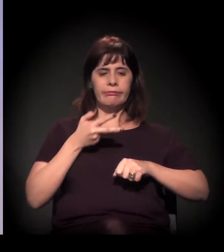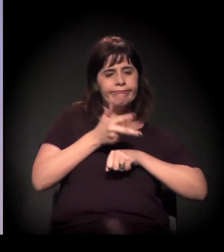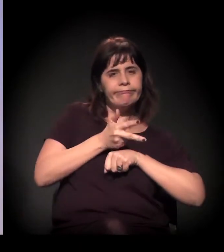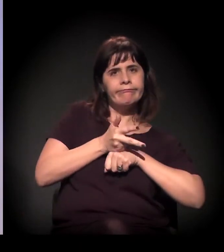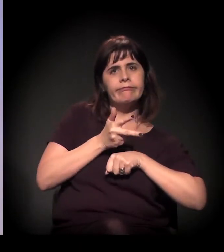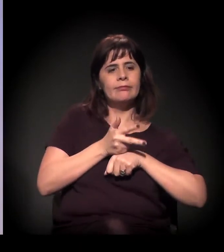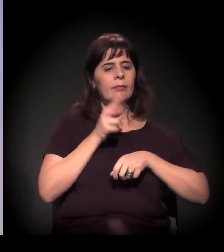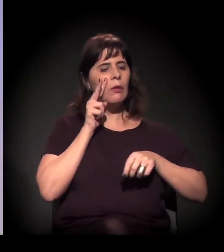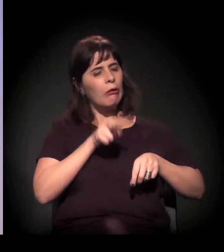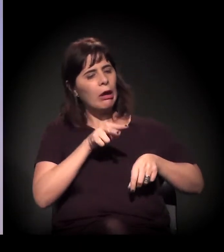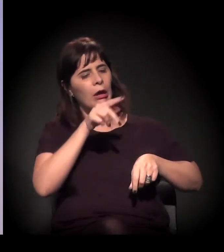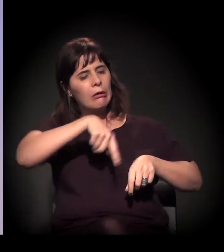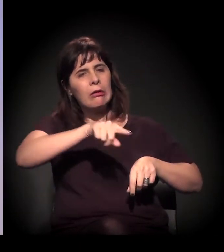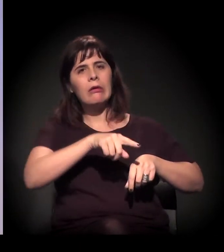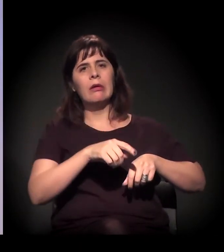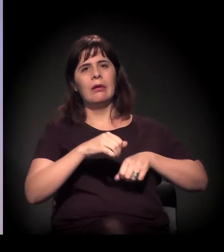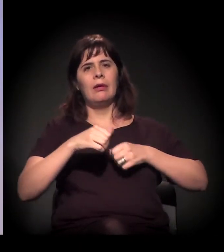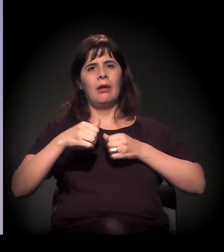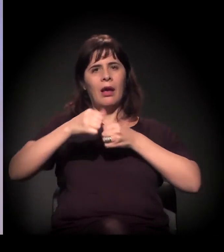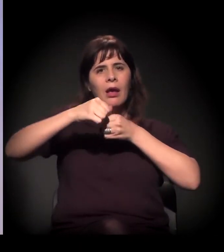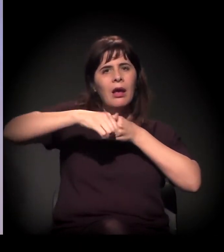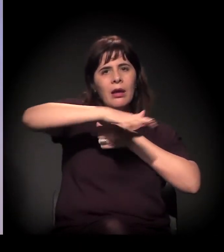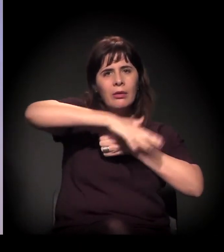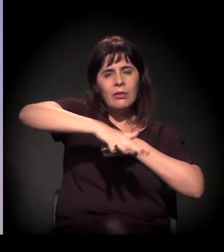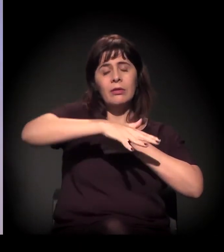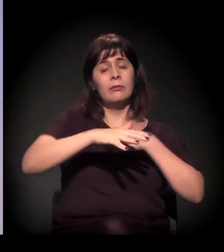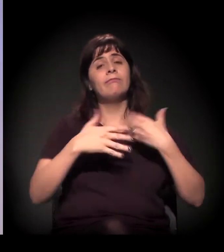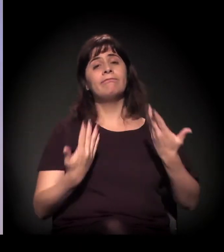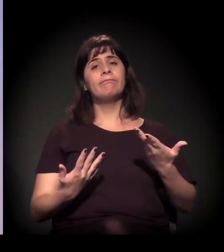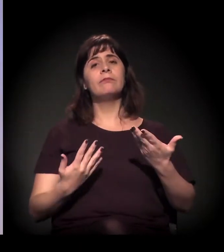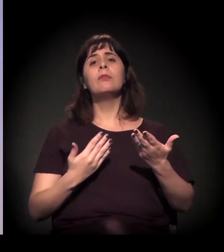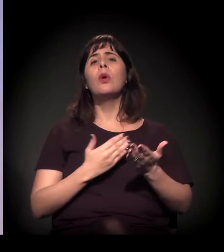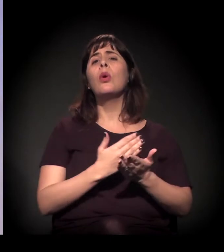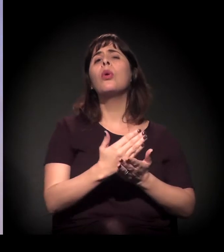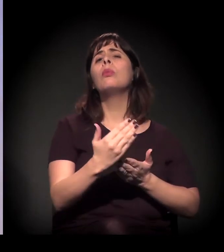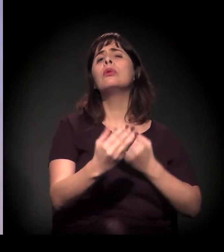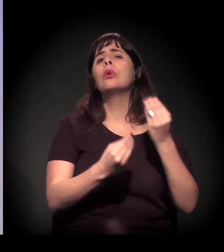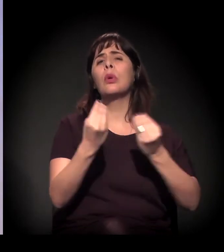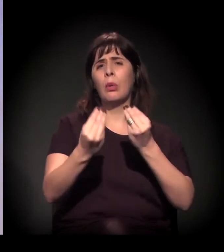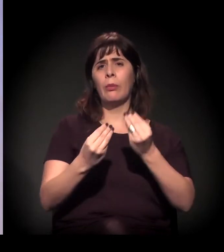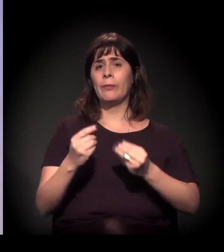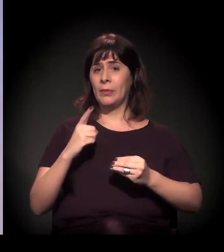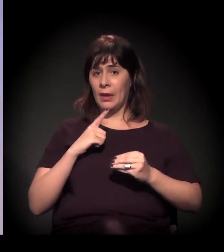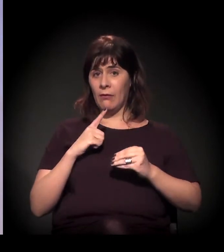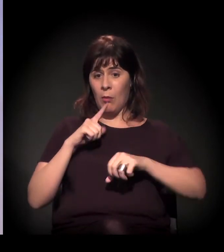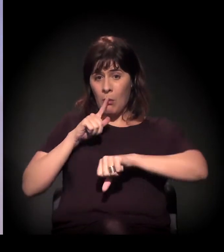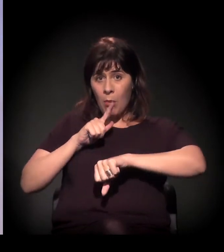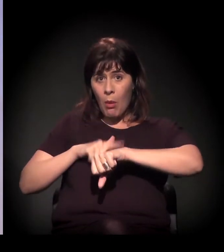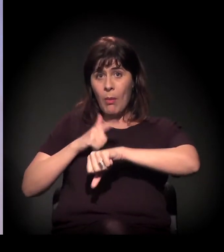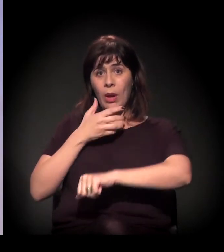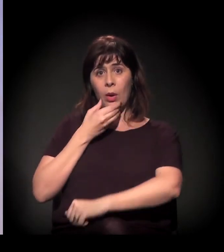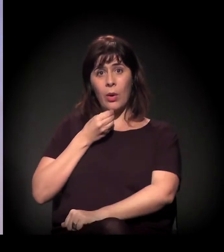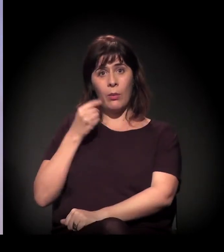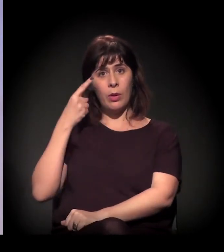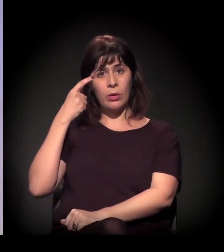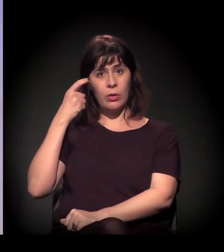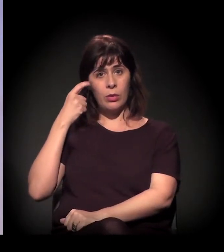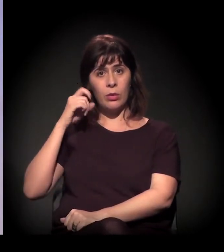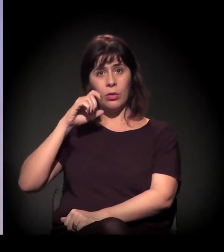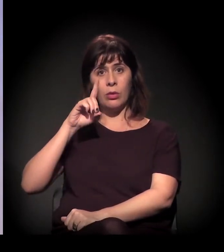Bom, ela surge a partir do momento em que o João Dória... Desde a campanha, mas a partir do momento em que ele ganha, que a gente começa a sentir